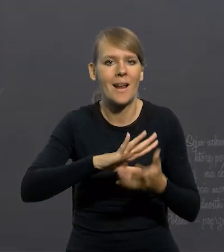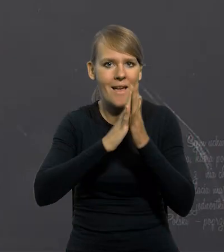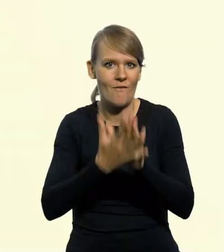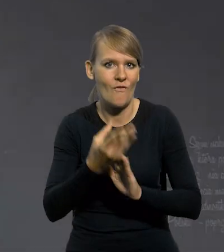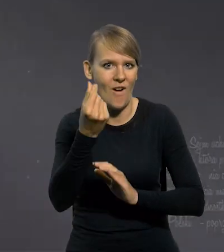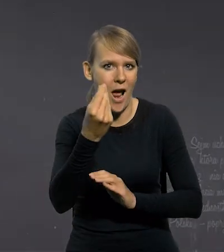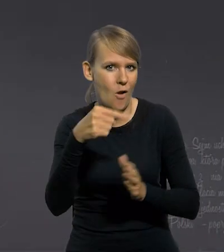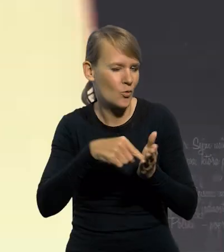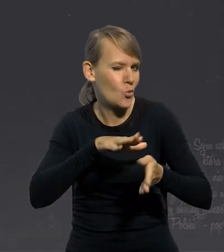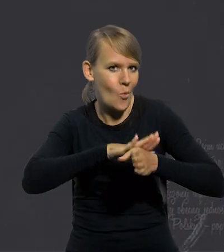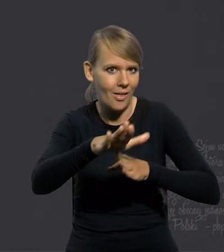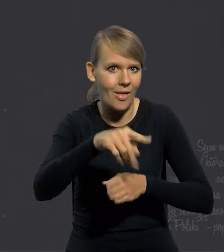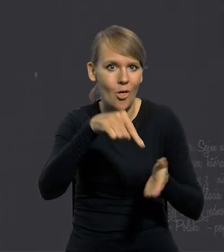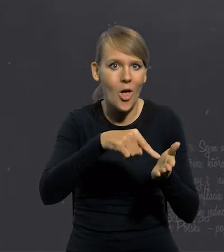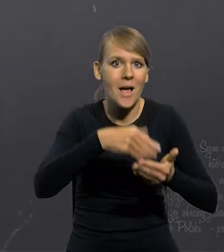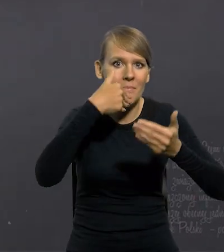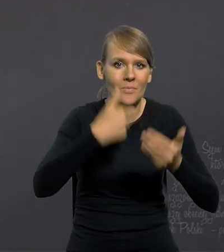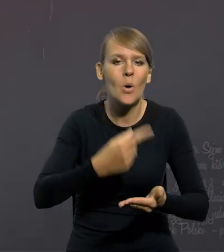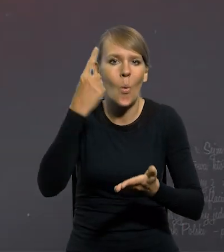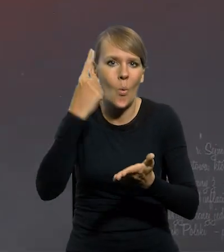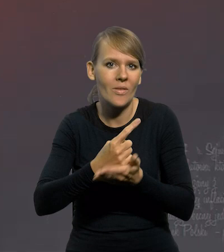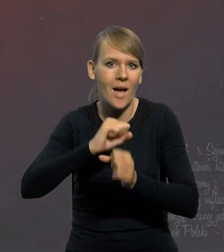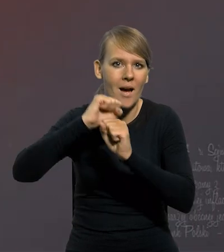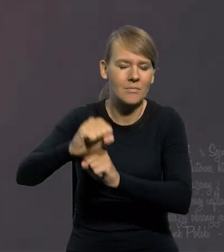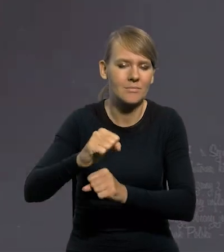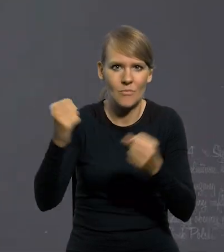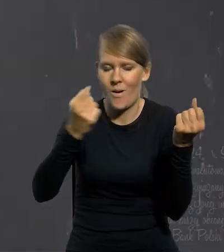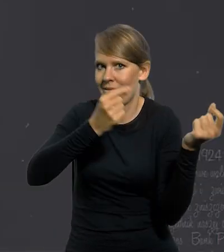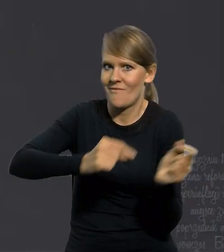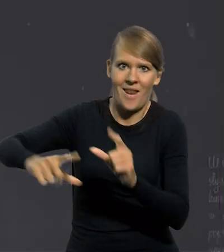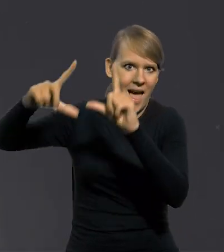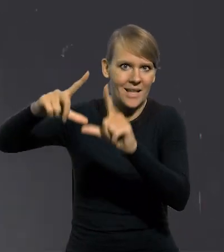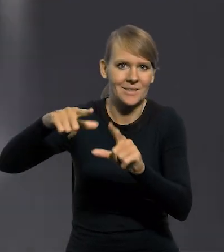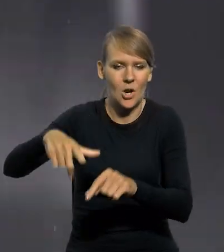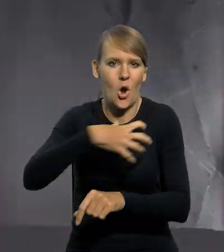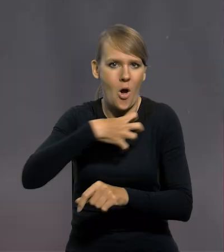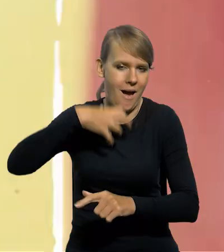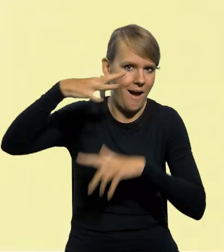która pozwoliła przezwyciężyć katastrofę hiperinflacji i związany z nią chaos w gospodarce.